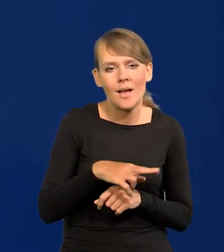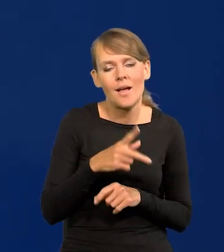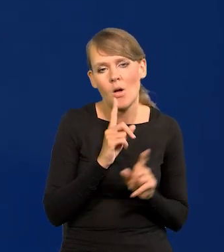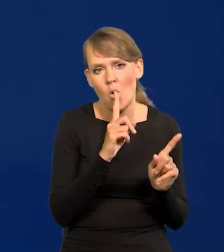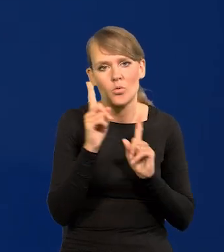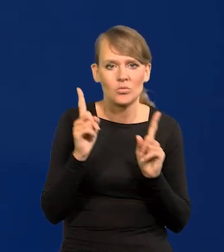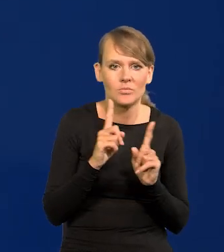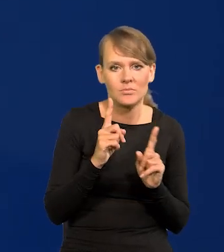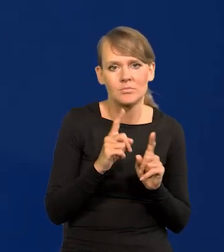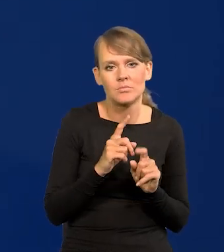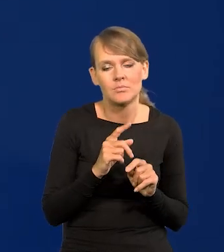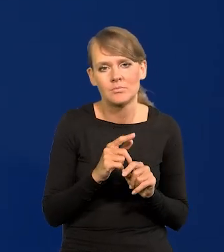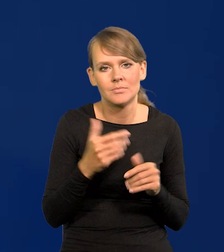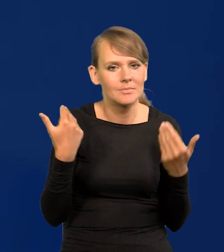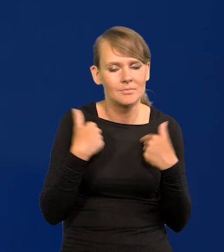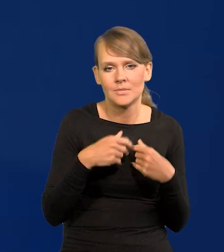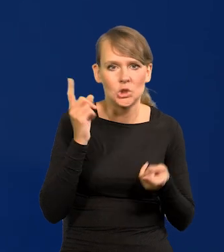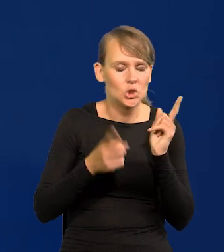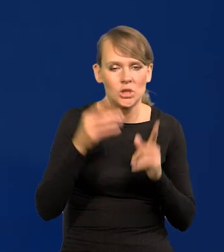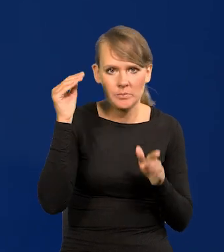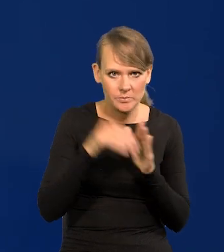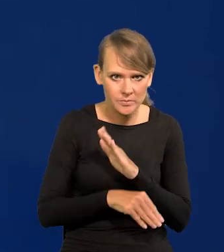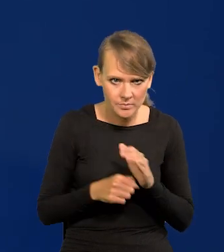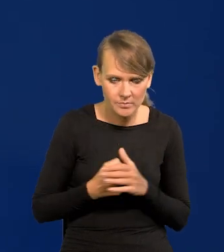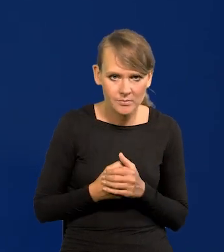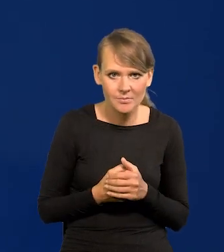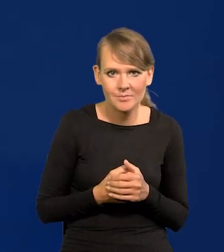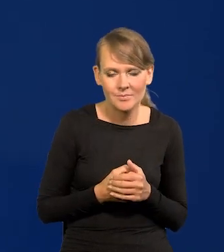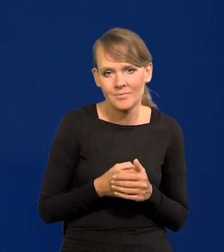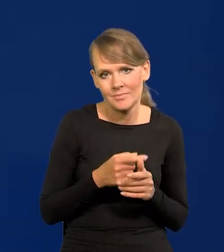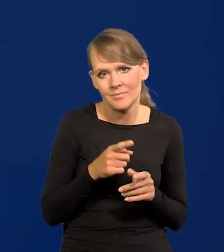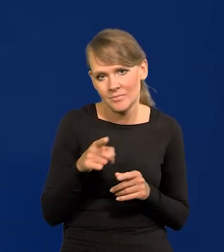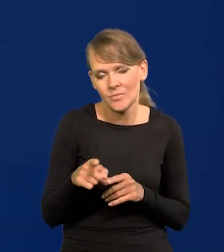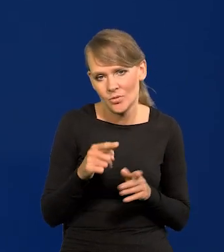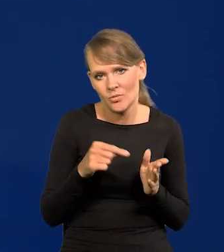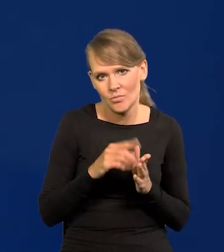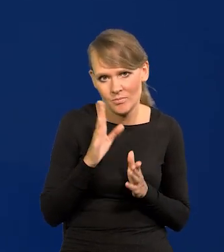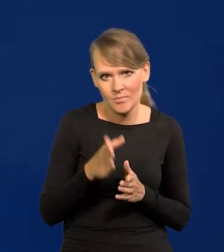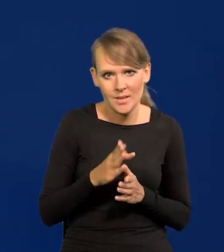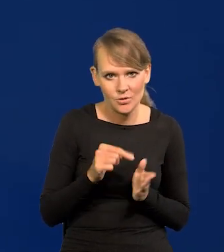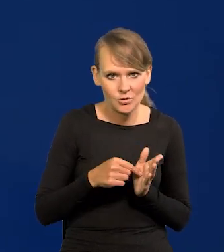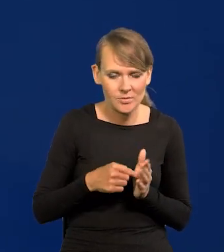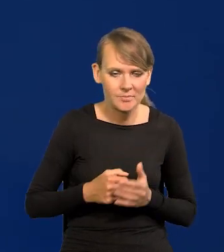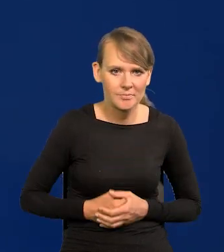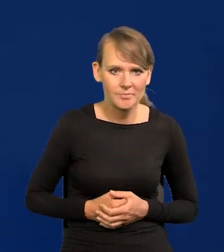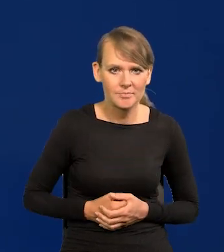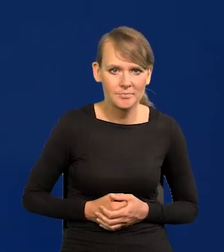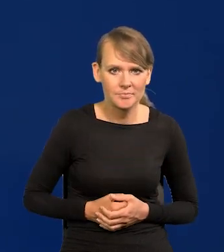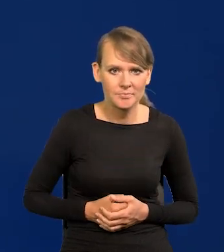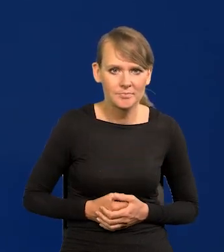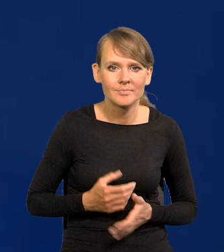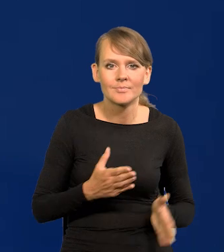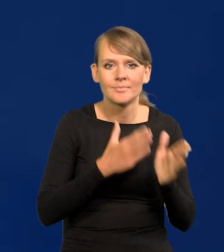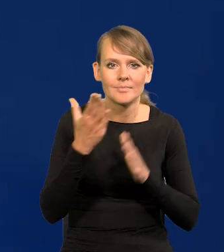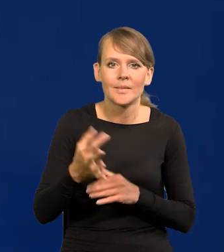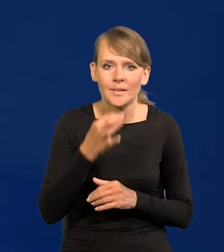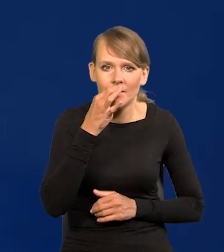po 0,25 nie robić wstrząsów dla gospodarki. Więc schodzenie będzie podobne. - Bardzo proszę. Kolejne pytanie.